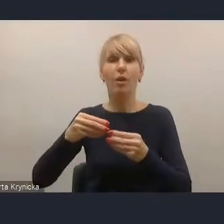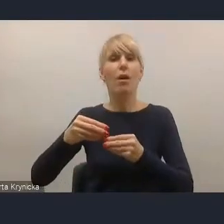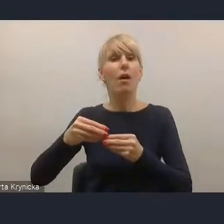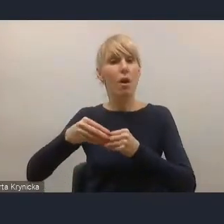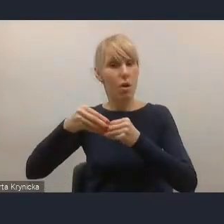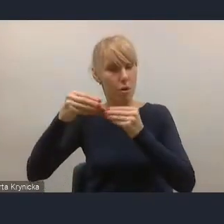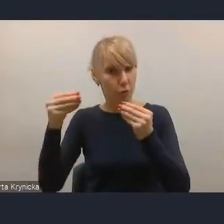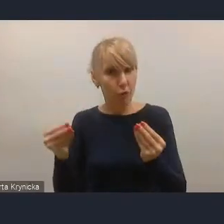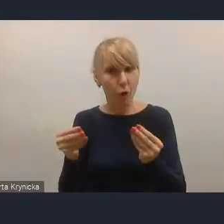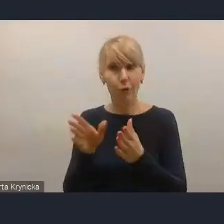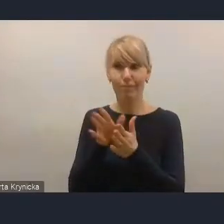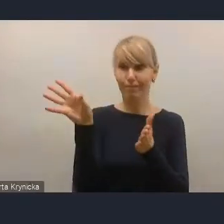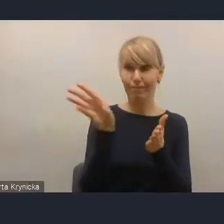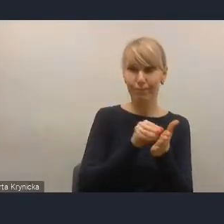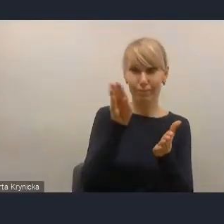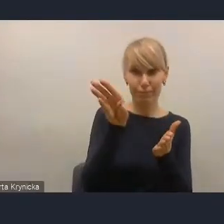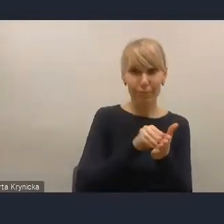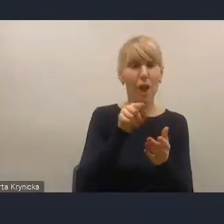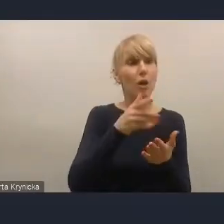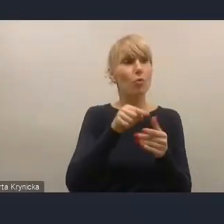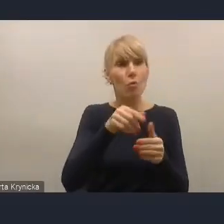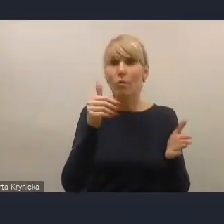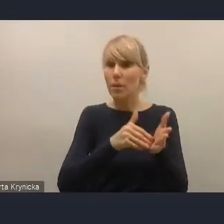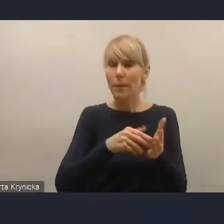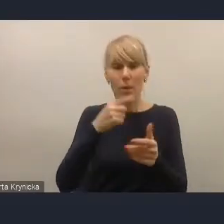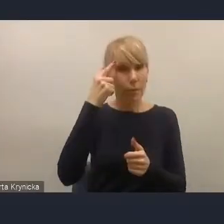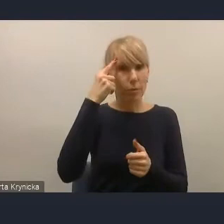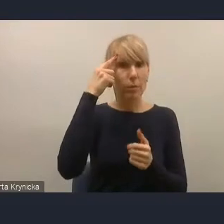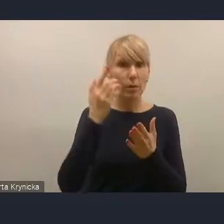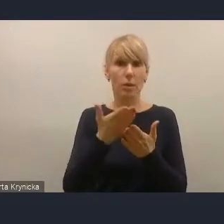Wtedy będzie pełna spójność tej Krajowej Polityki Miejskiej